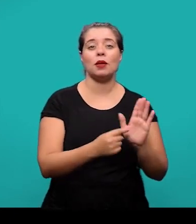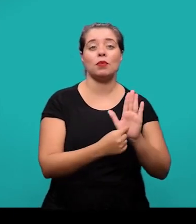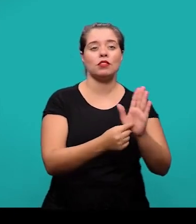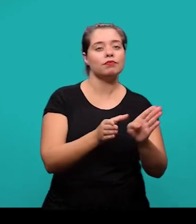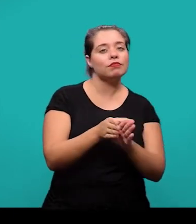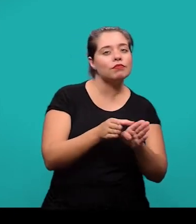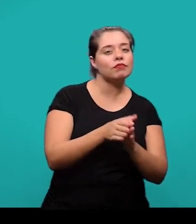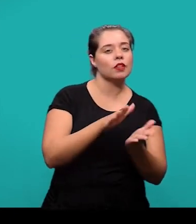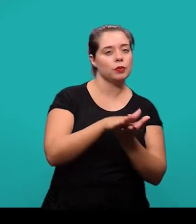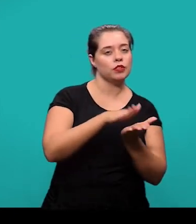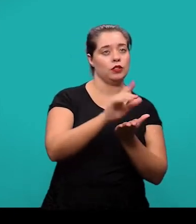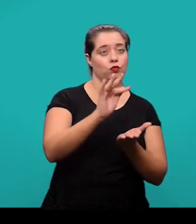e sugestões para trabalhos futuros.